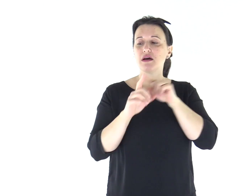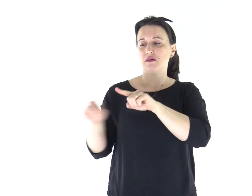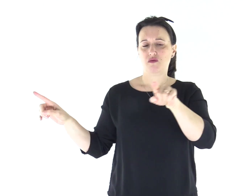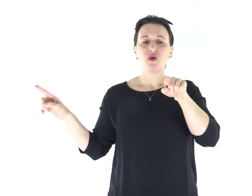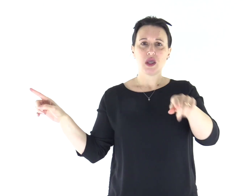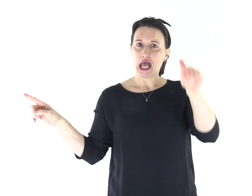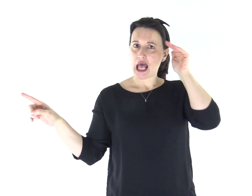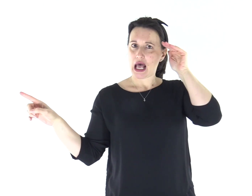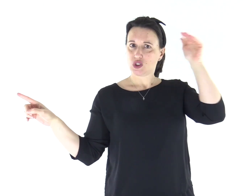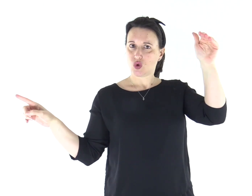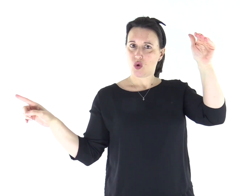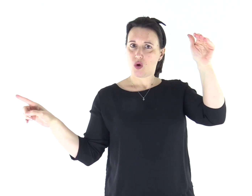A lui darete ascolto.